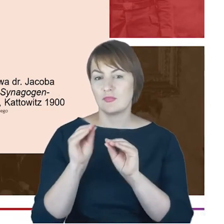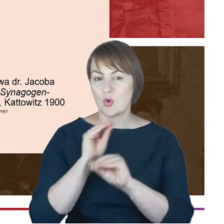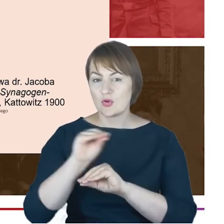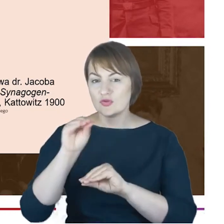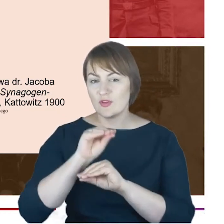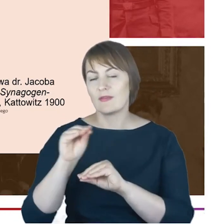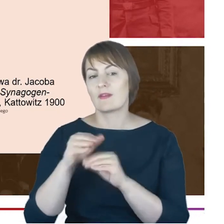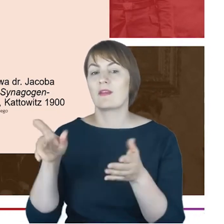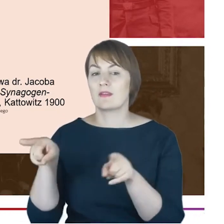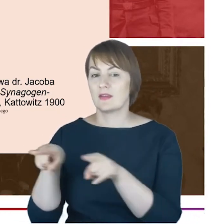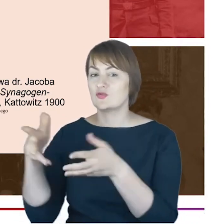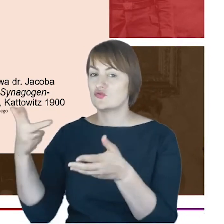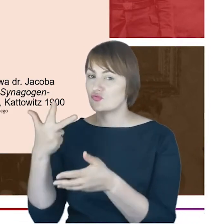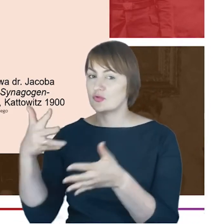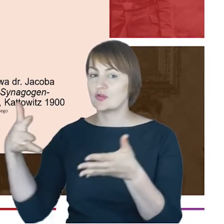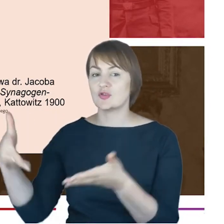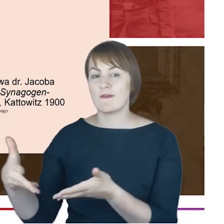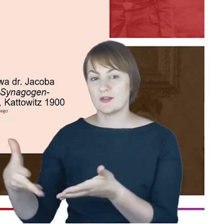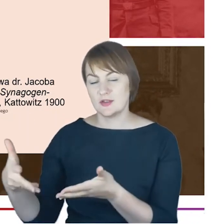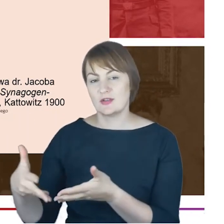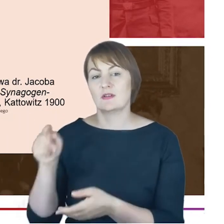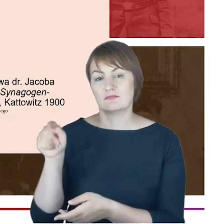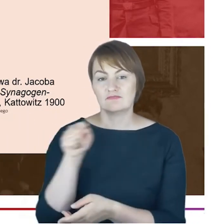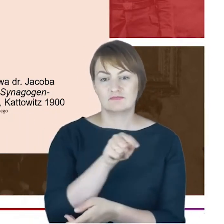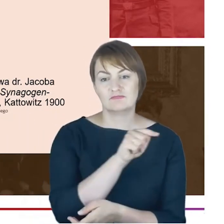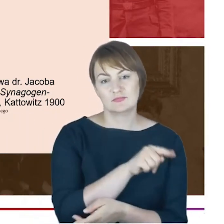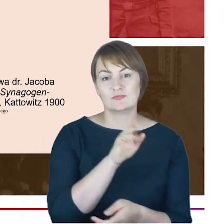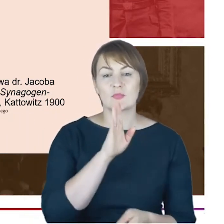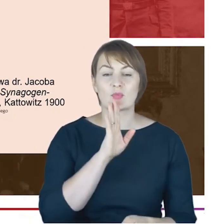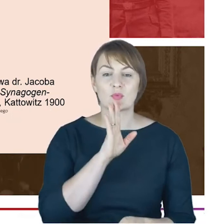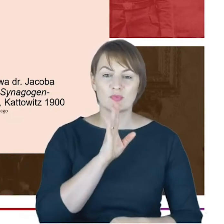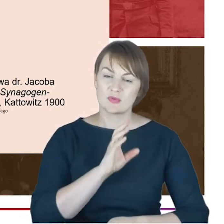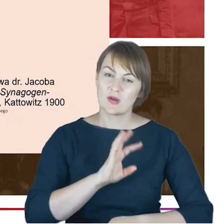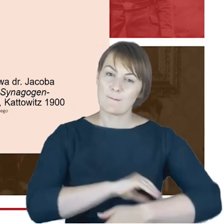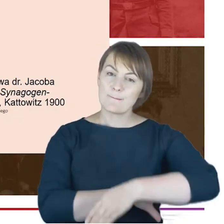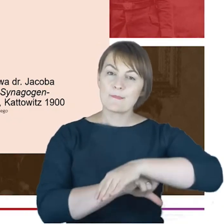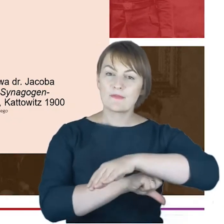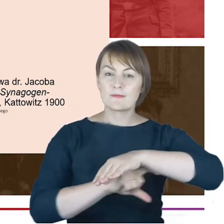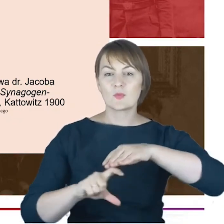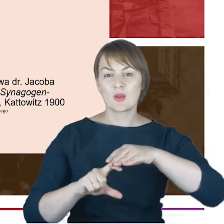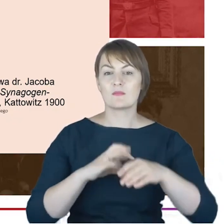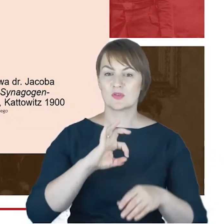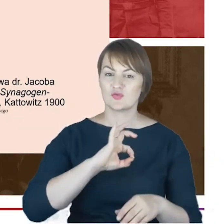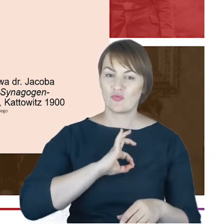i synagoga i oświata i stowarzyszenia były filarami jego osobistej służby tak dla współwyznawców jak i po prostu